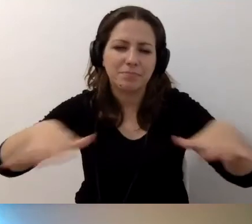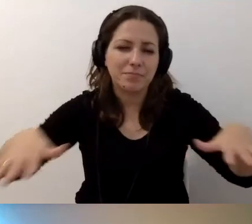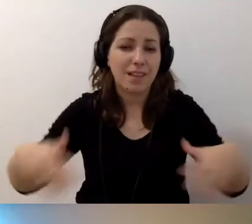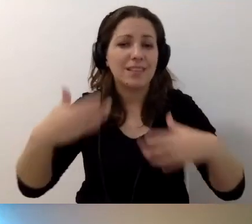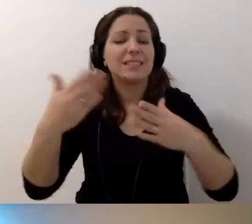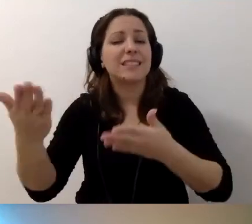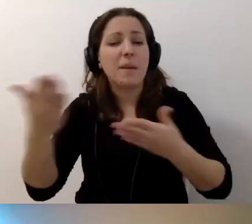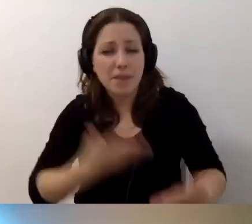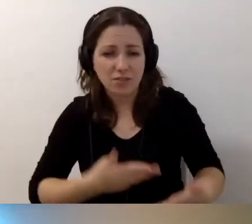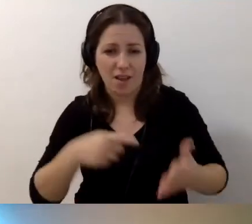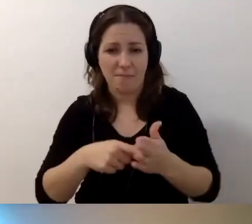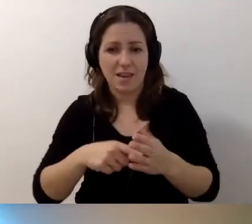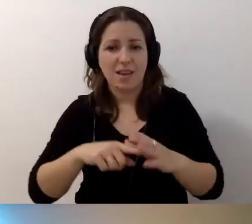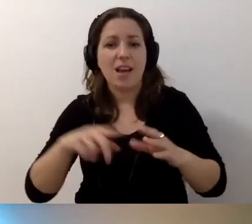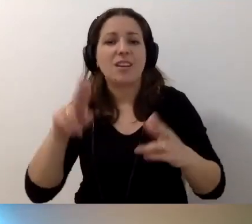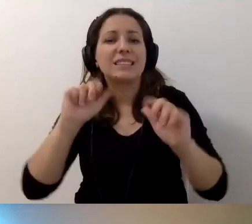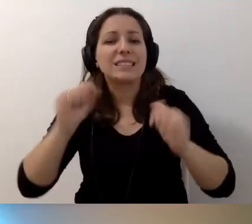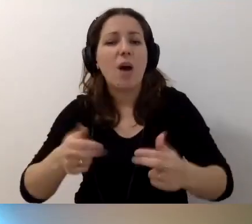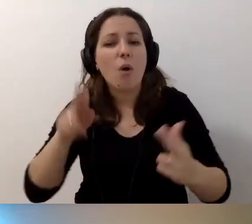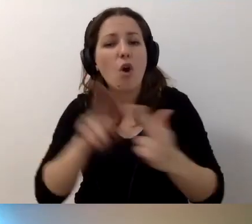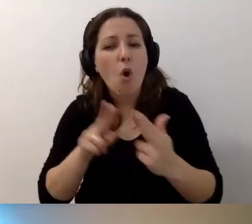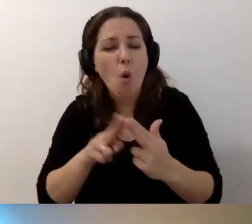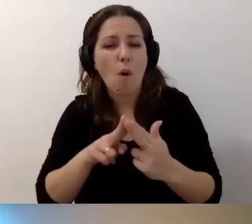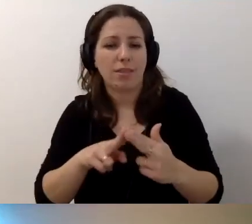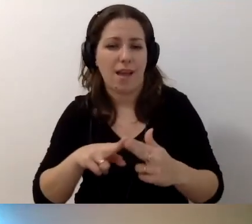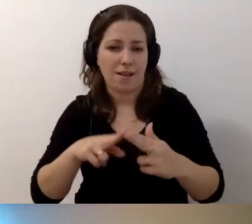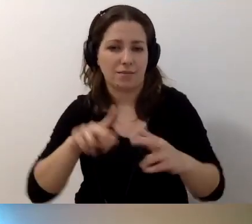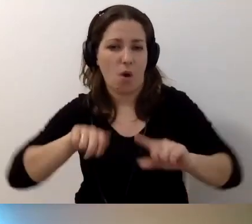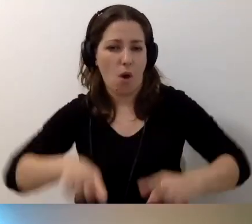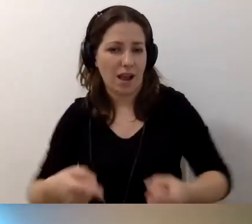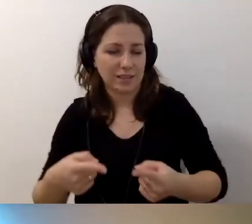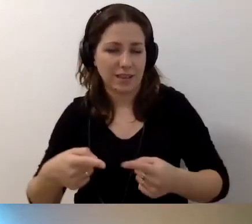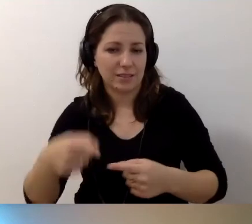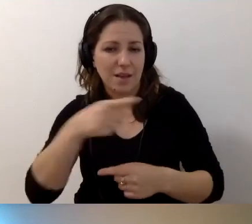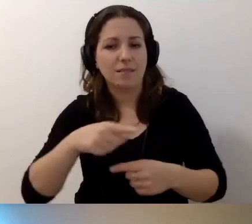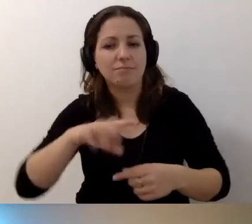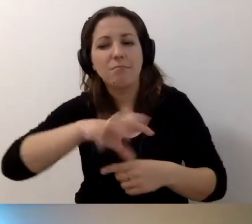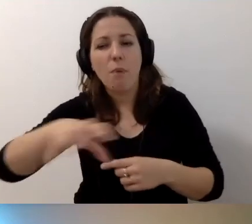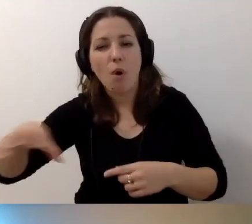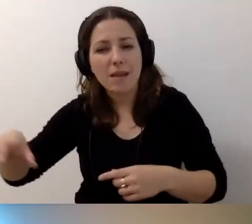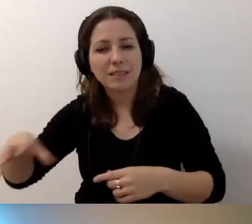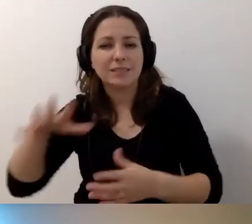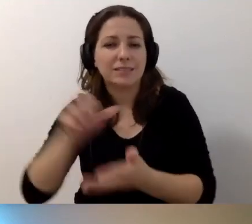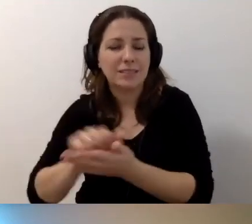Również do stałego kontaktu z organizacjami i podmiotami, które się tym zajmują.